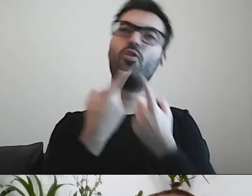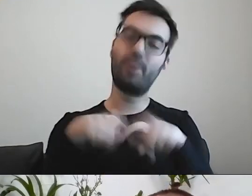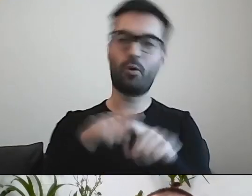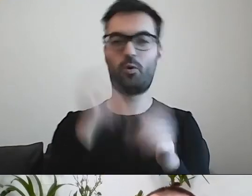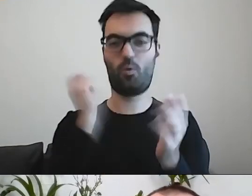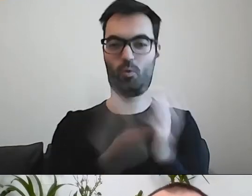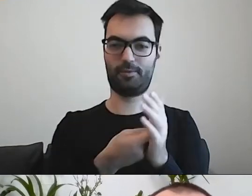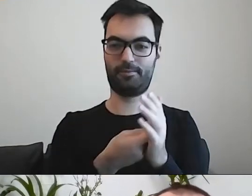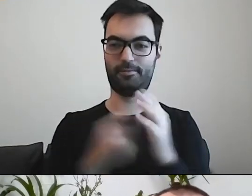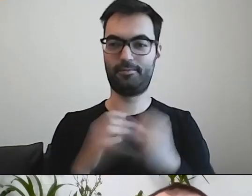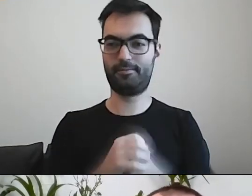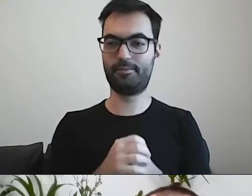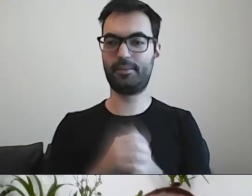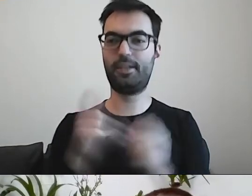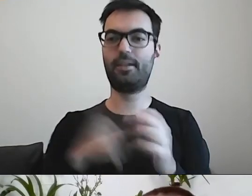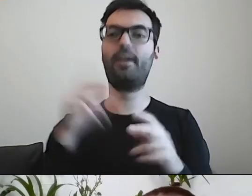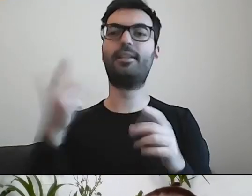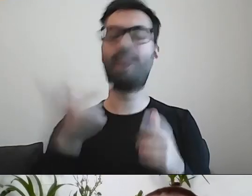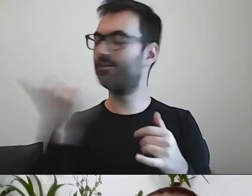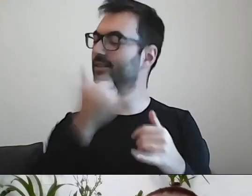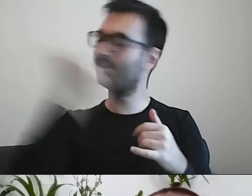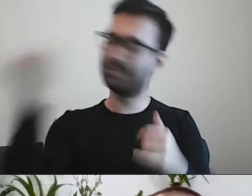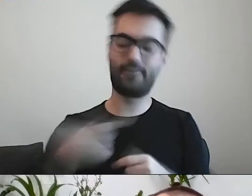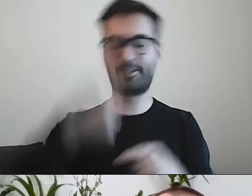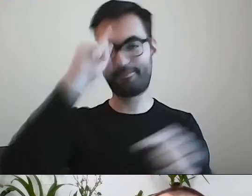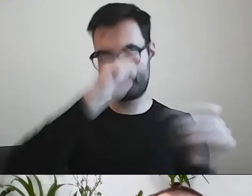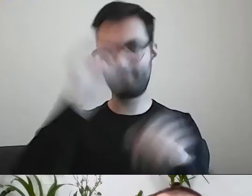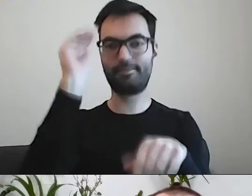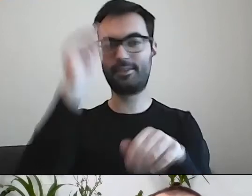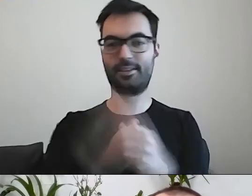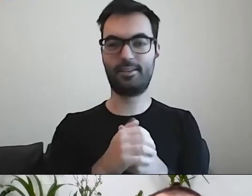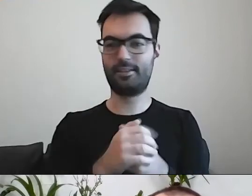Cały czas zwracamy uwagę urzędnikom, że mają strasznie dużo dokonań.